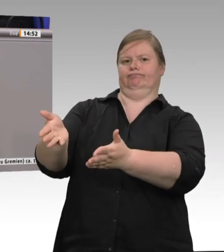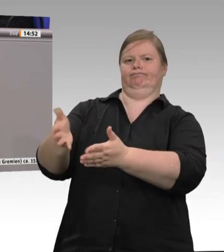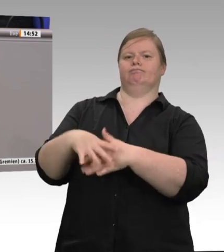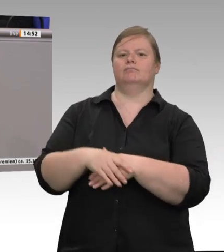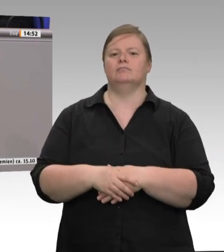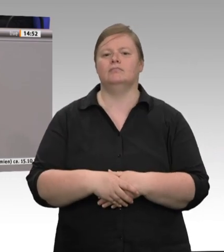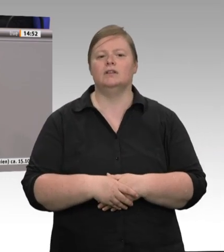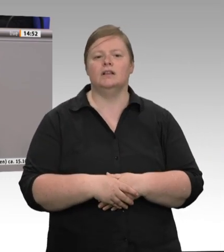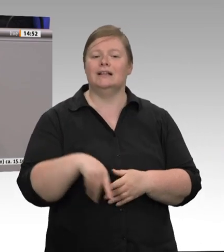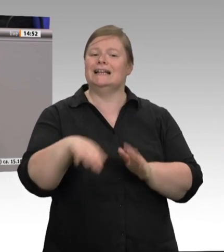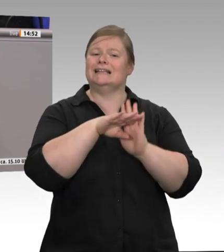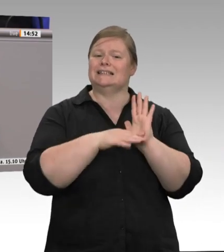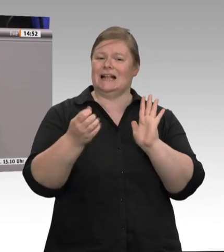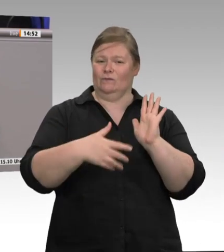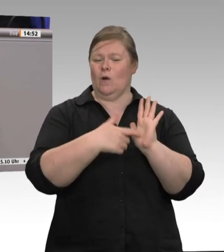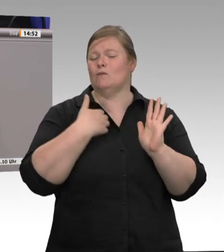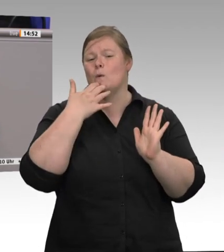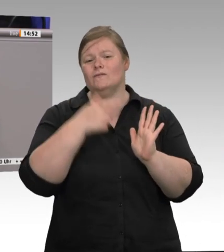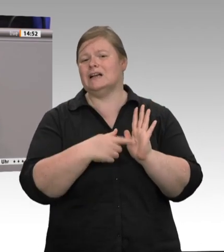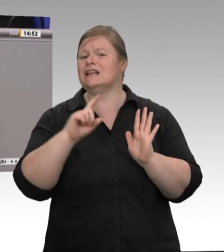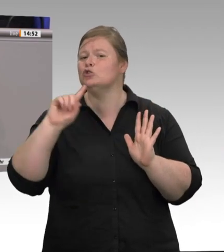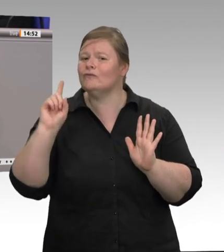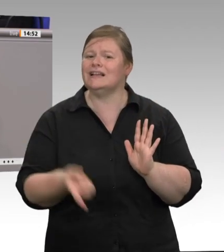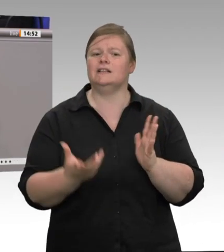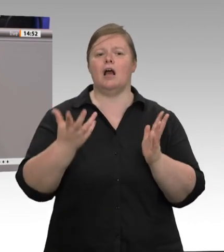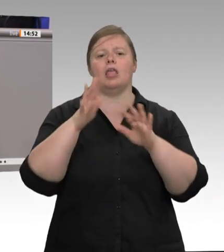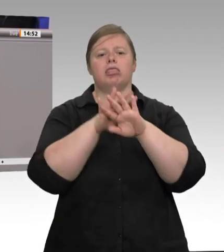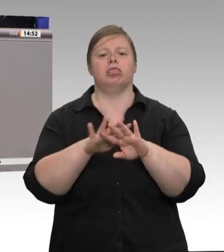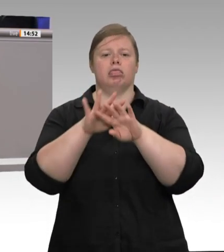Krankheitsfall. – Alles Dinge, die es in Deutschland in diesem Subunternehmertum